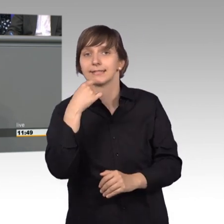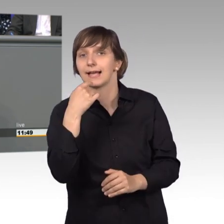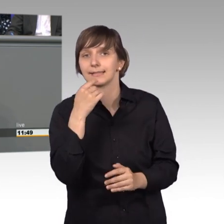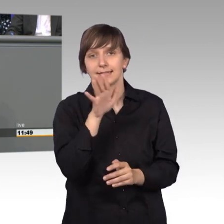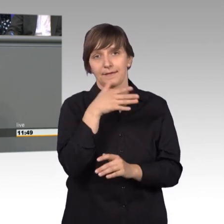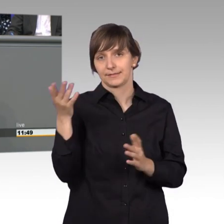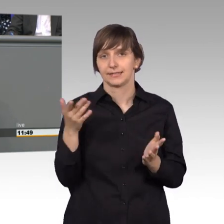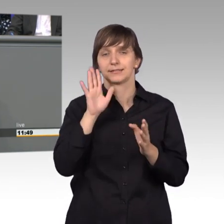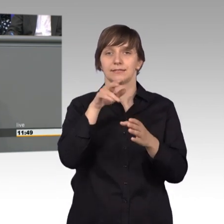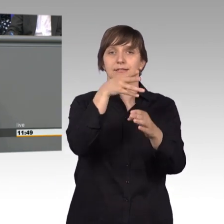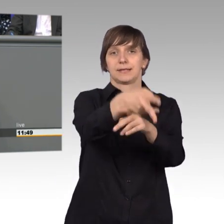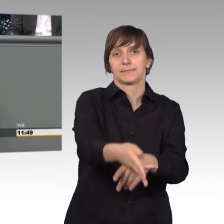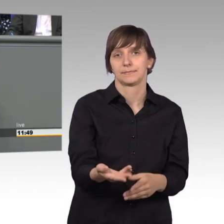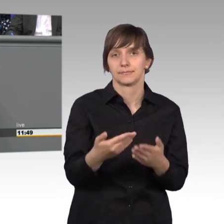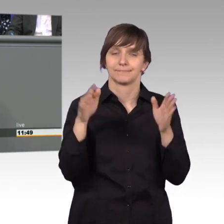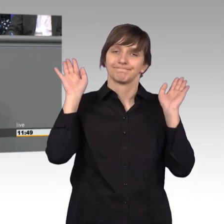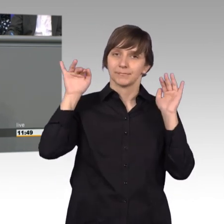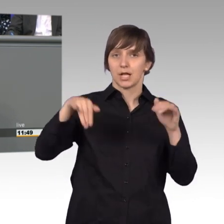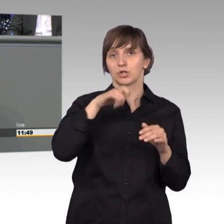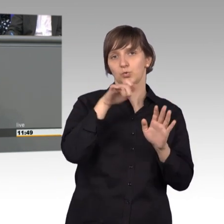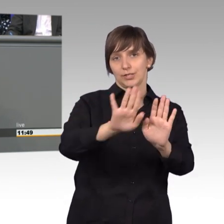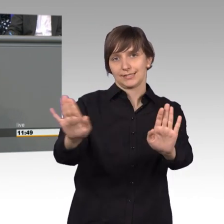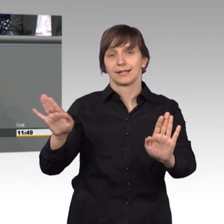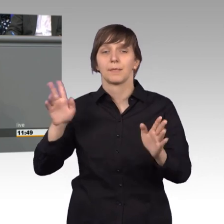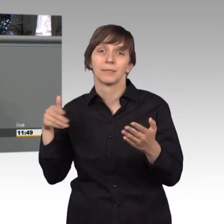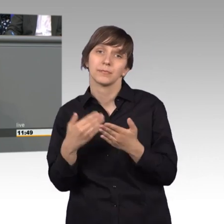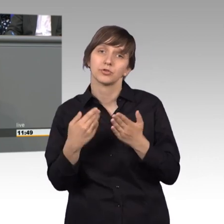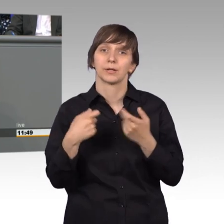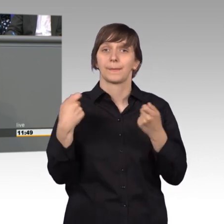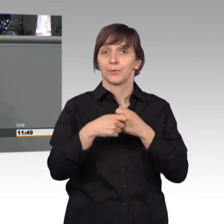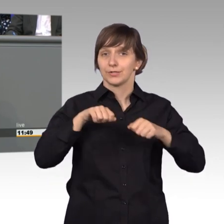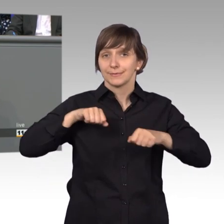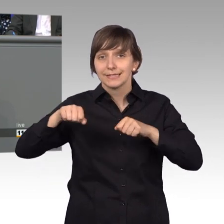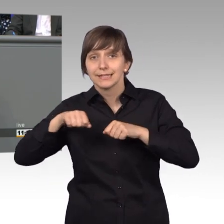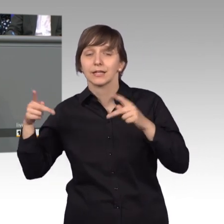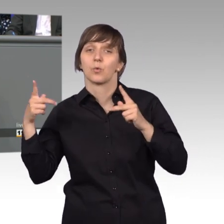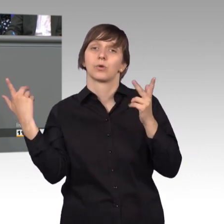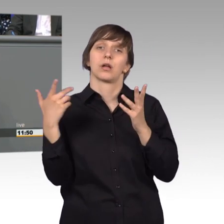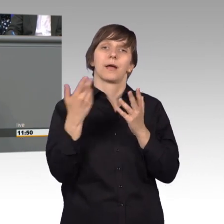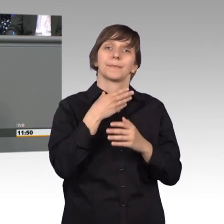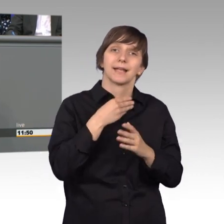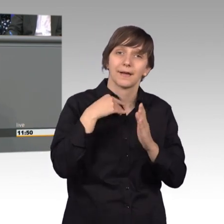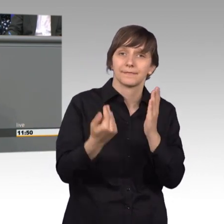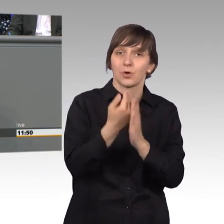Aber er kann zum Beispiel die Bundesministerien und auf Gesetzgebungsbedarf und Veränderungswünsche hinweisen und er